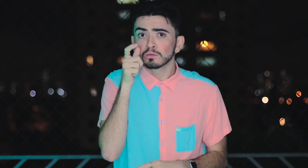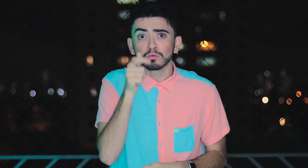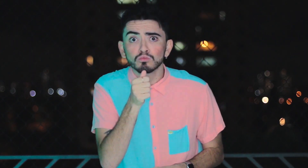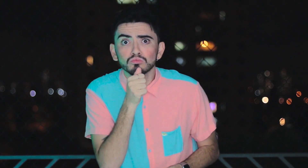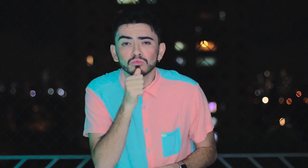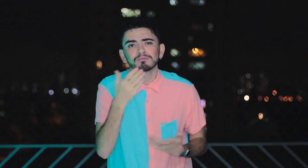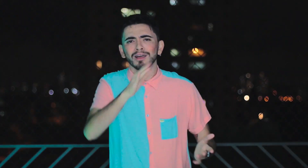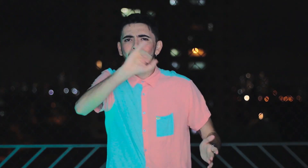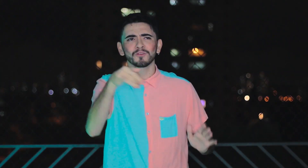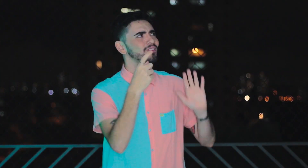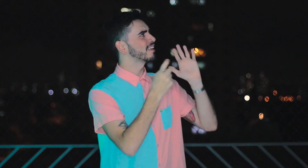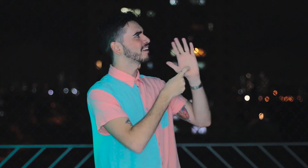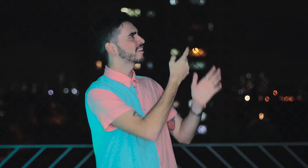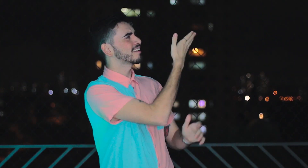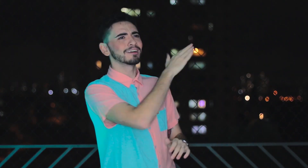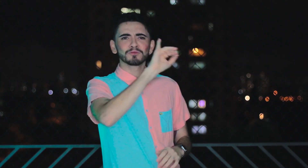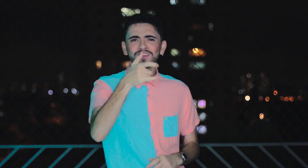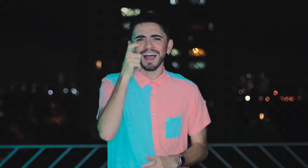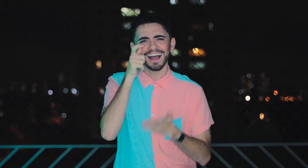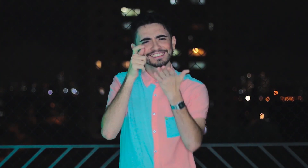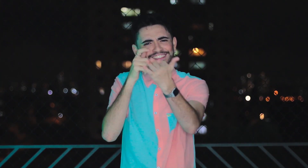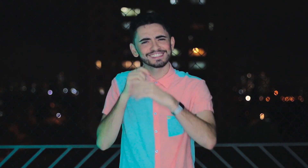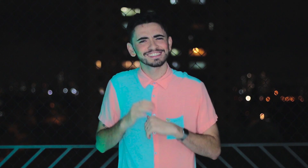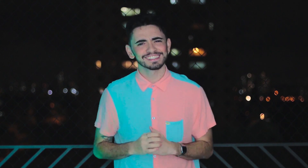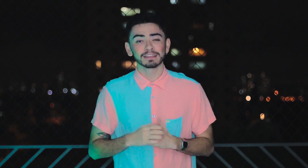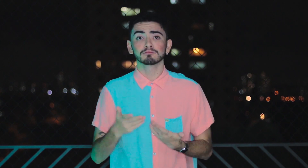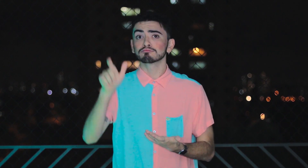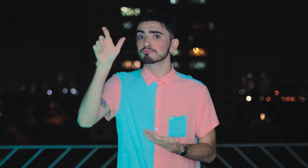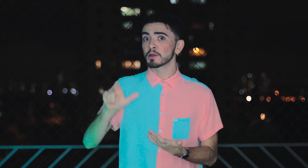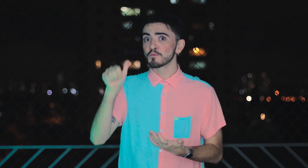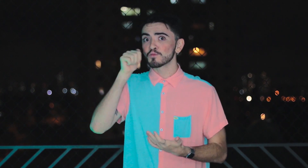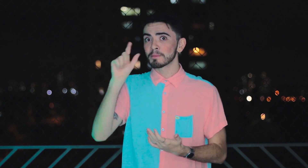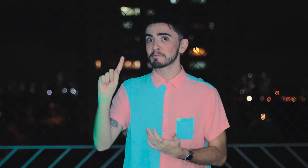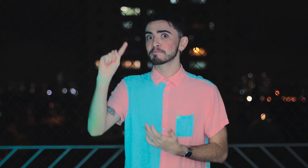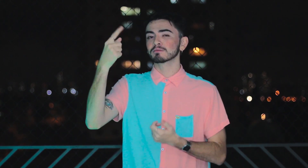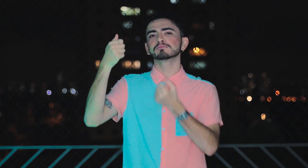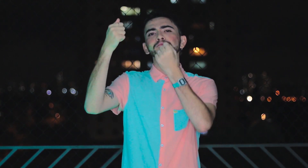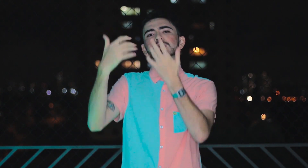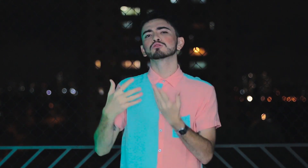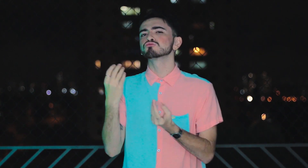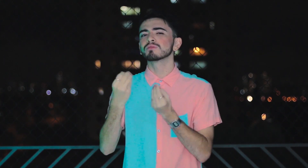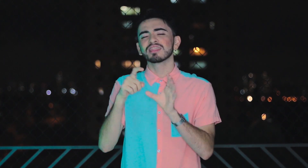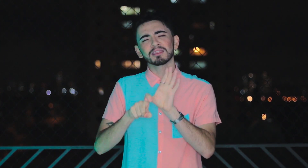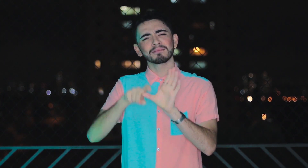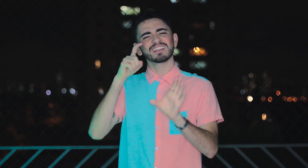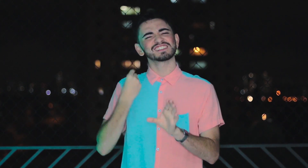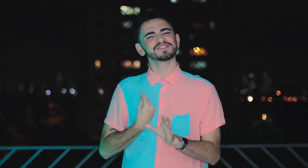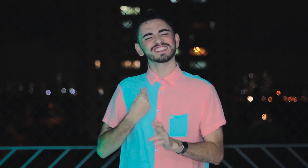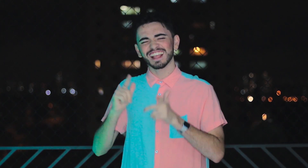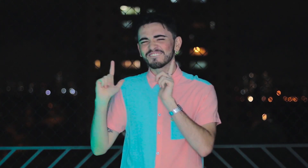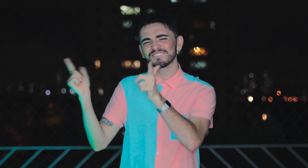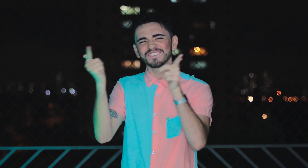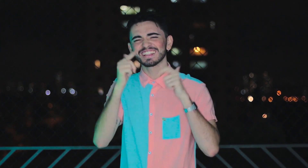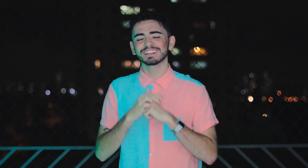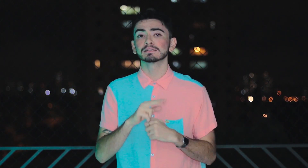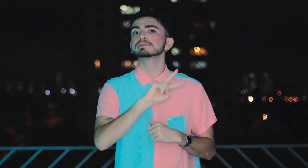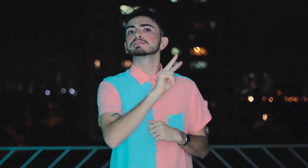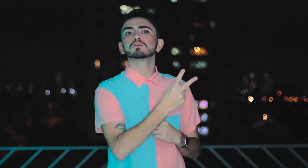Ainda não?! Então dê um clique aqui e assista agora! O primeiro episódio fala sobre ser uma mulher independente e aventureira!